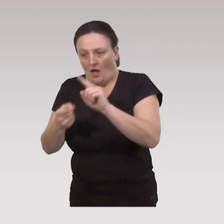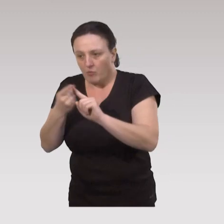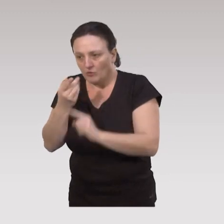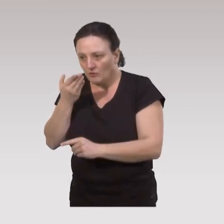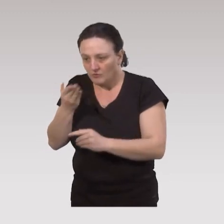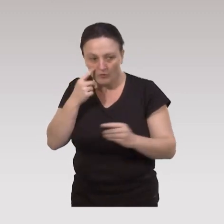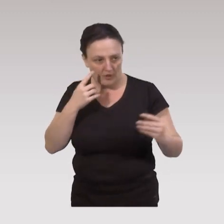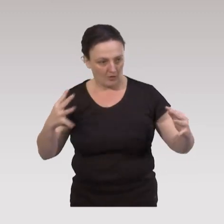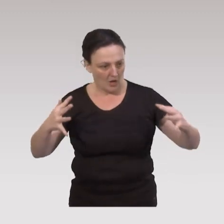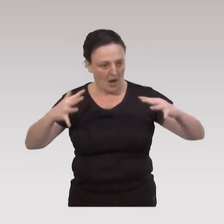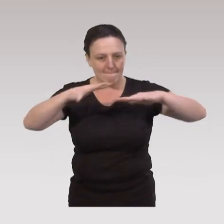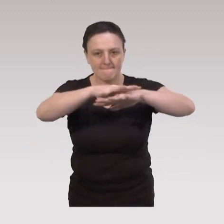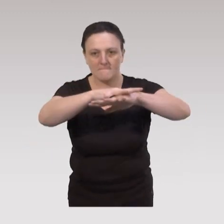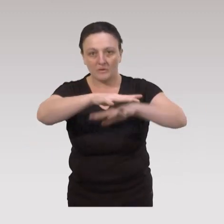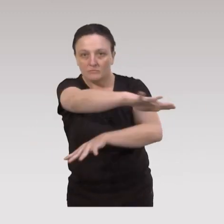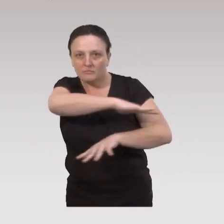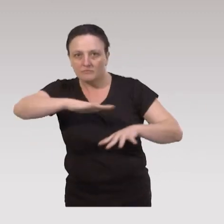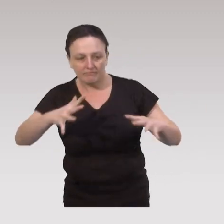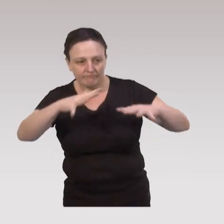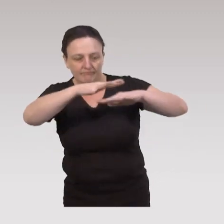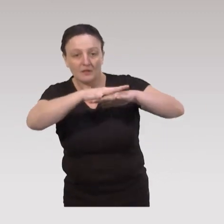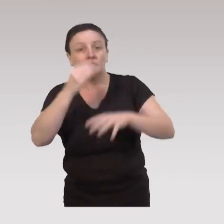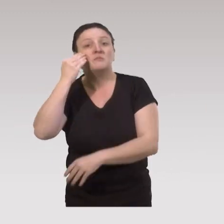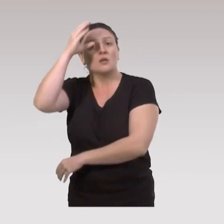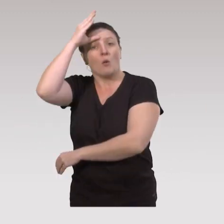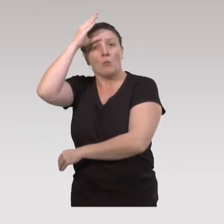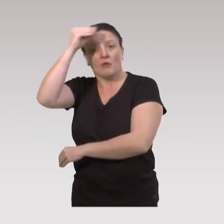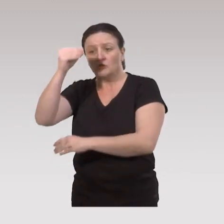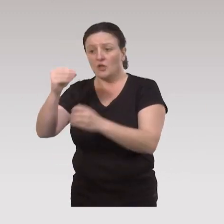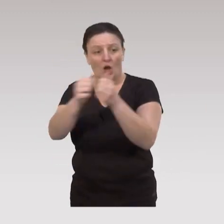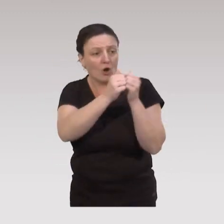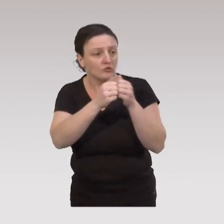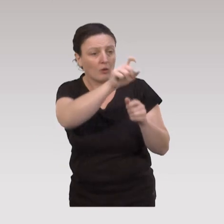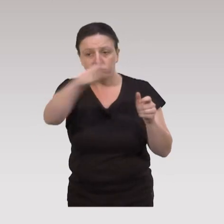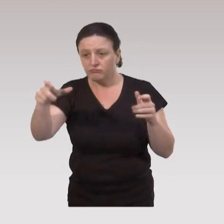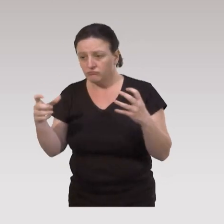de mailler l’organisation au niveau des territoires, parce que si les professionnels ne sont pas organisés entre eux,